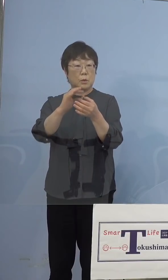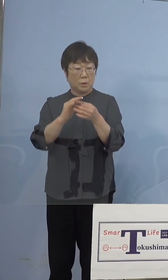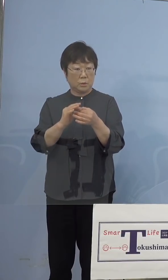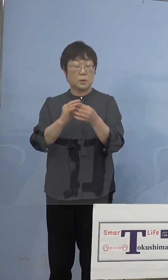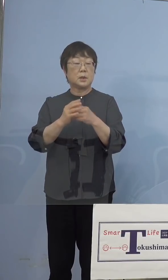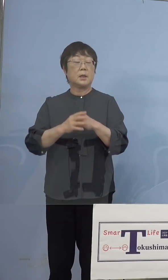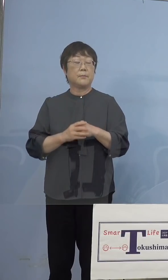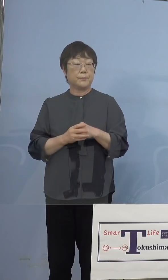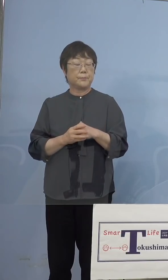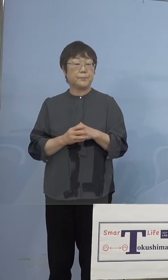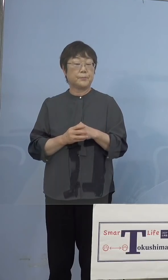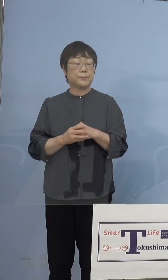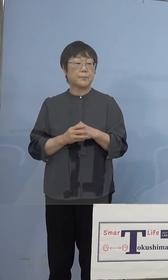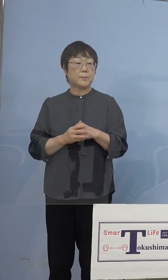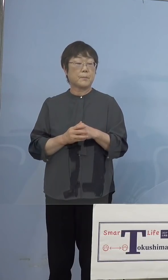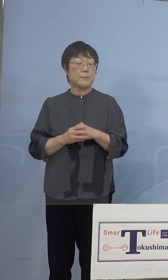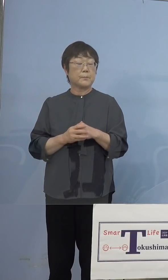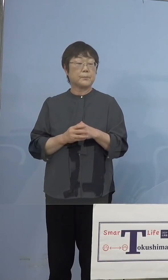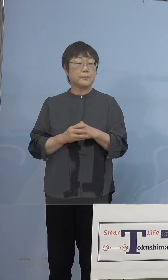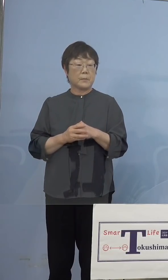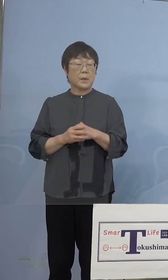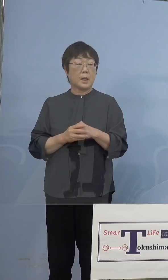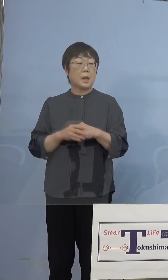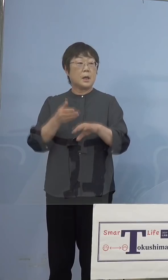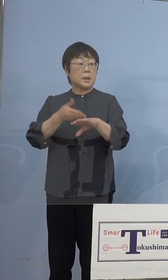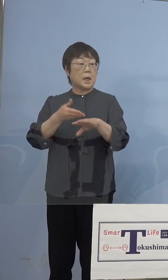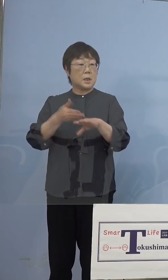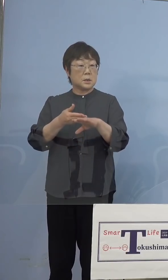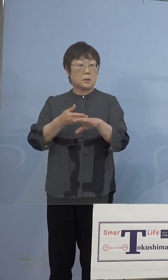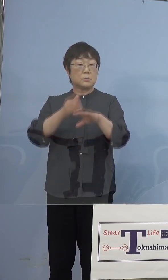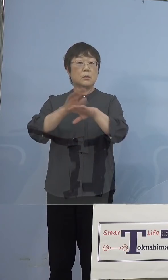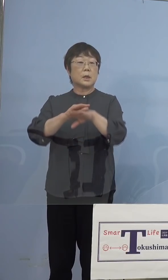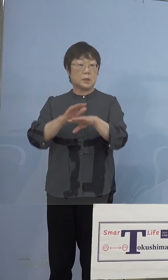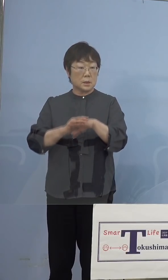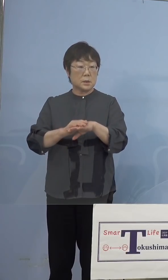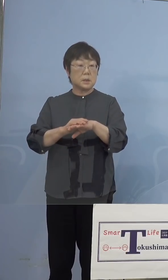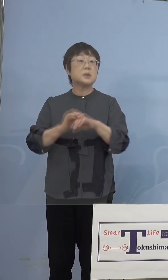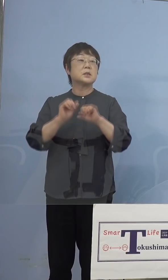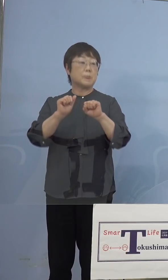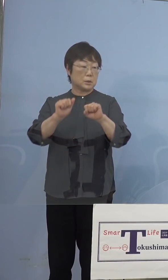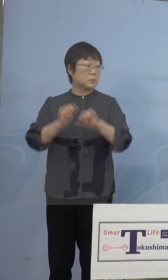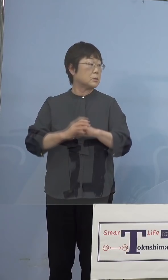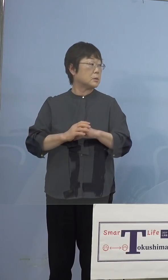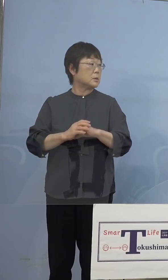いわゆるリハーサルという形で させていただくと （ワクチン入院調整課） 5月29日ですね